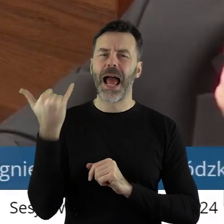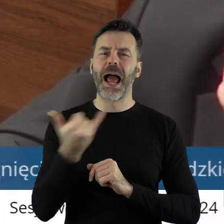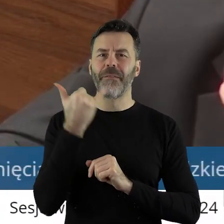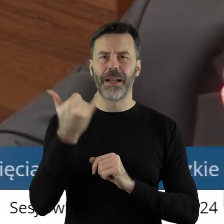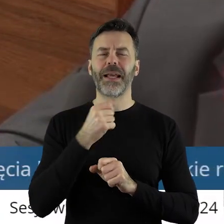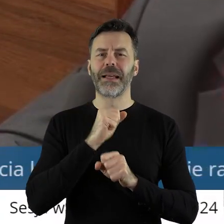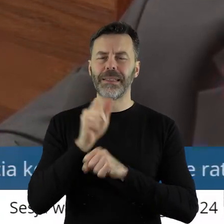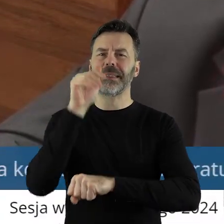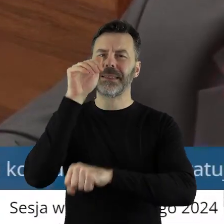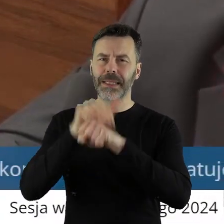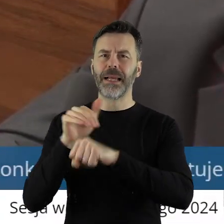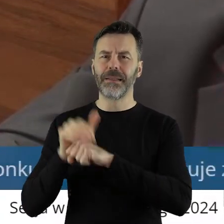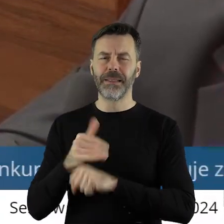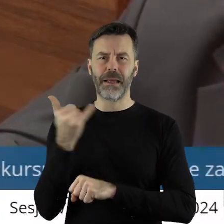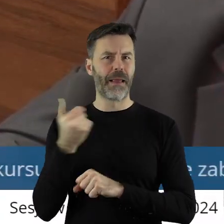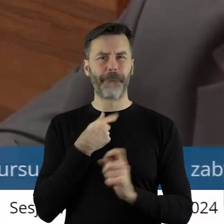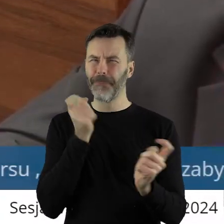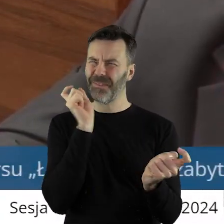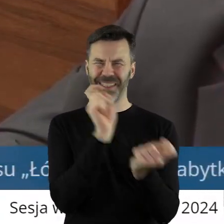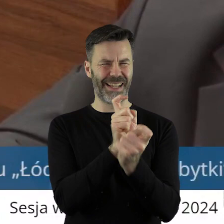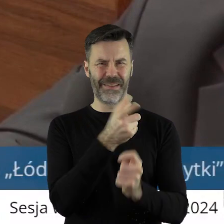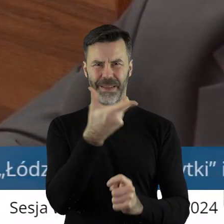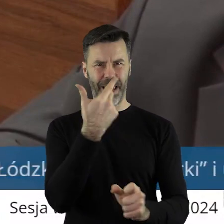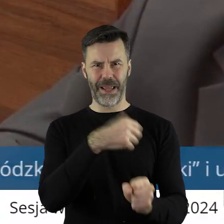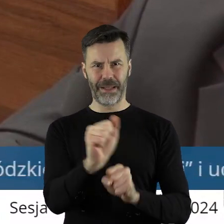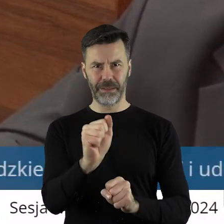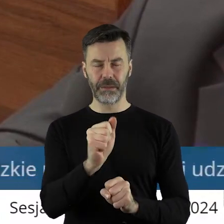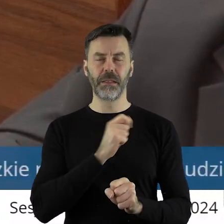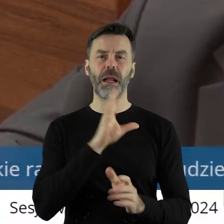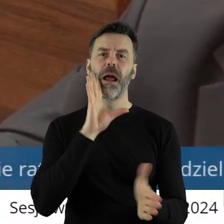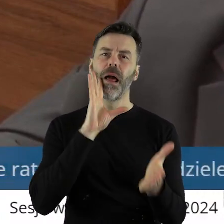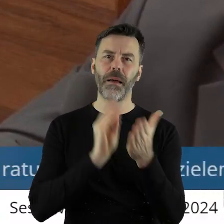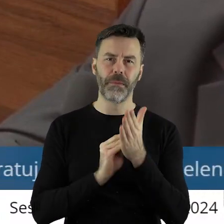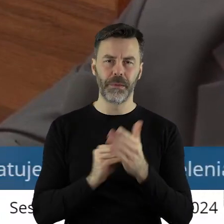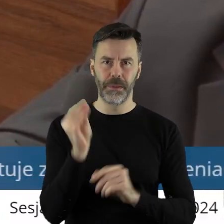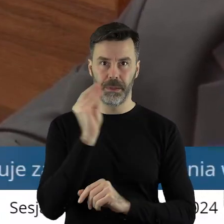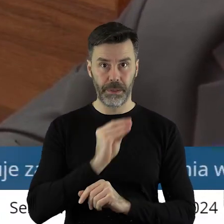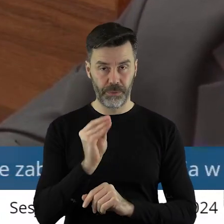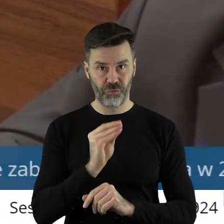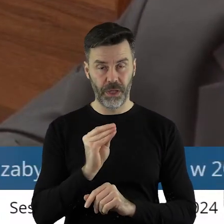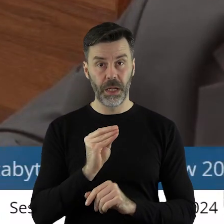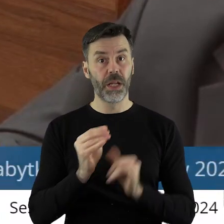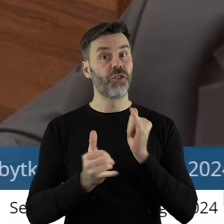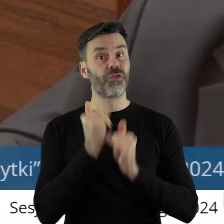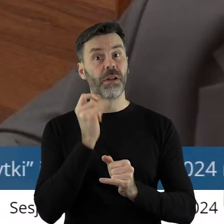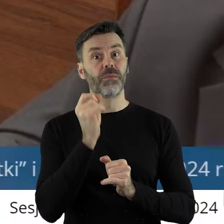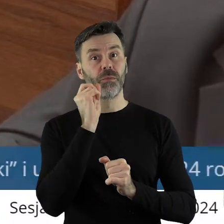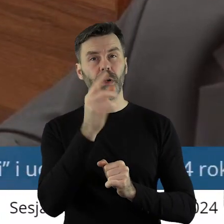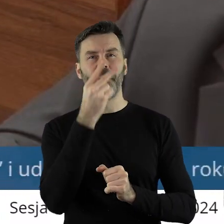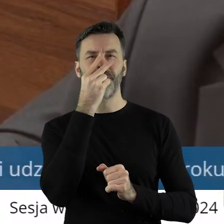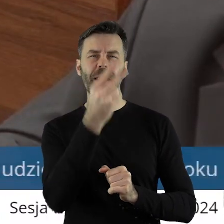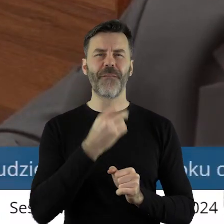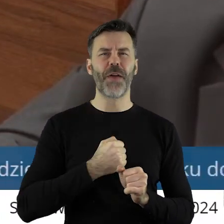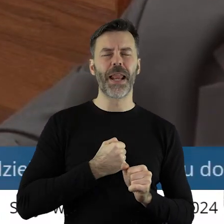nigdy przeciw. Więc wskazuje jeszcze raz, że tam, gdzie jest wyraźne wskazanie,